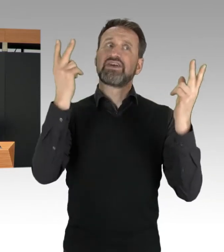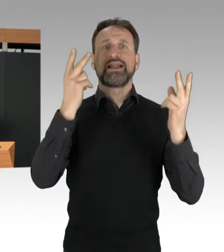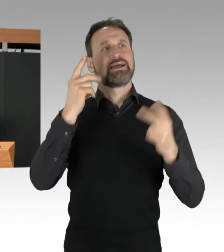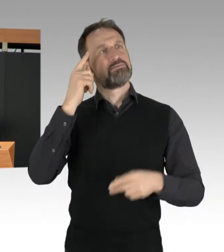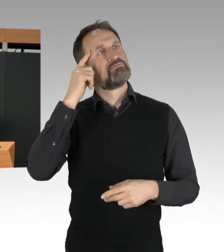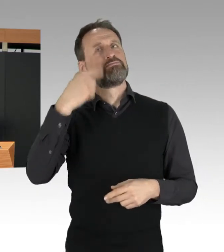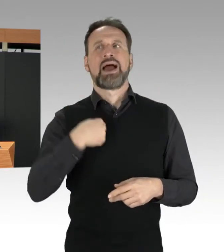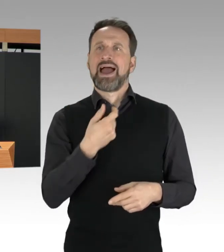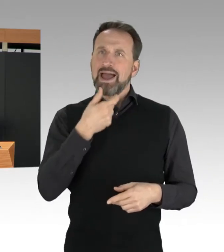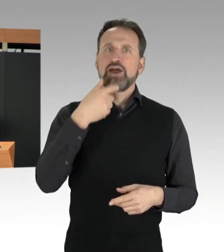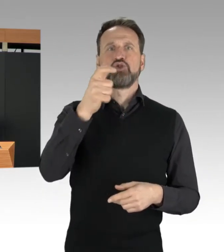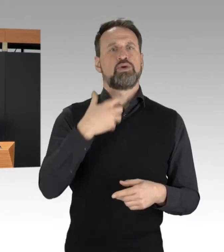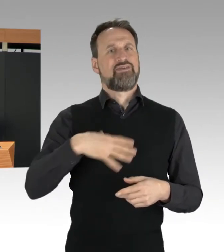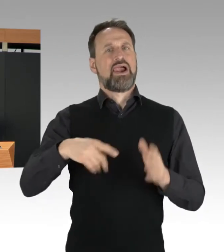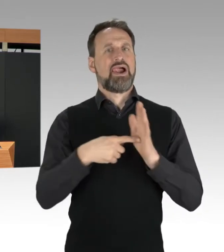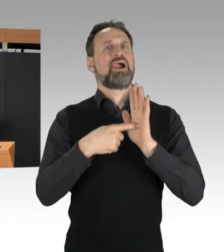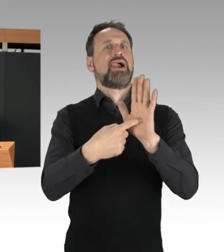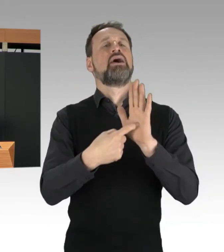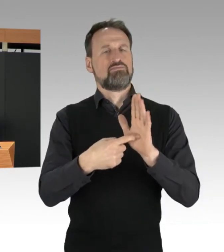aber auf der anderen Seite gilt auch: